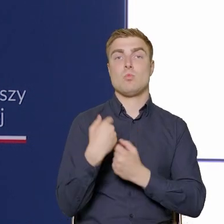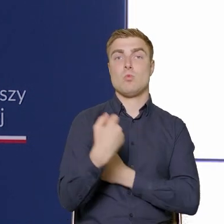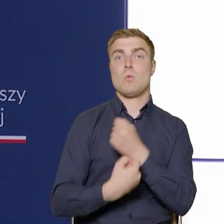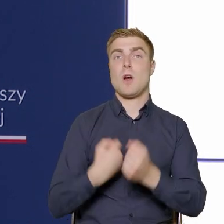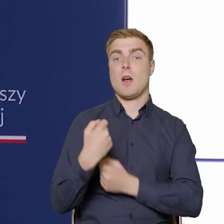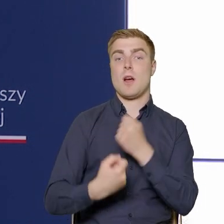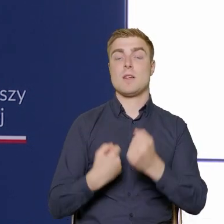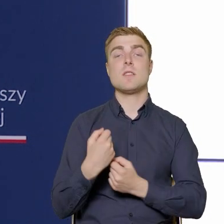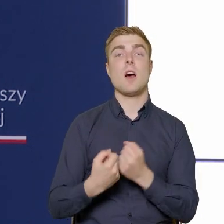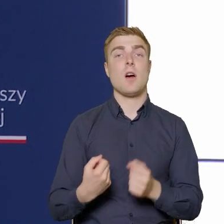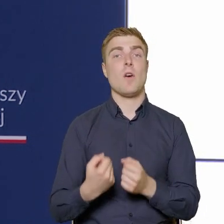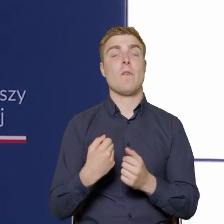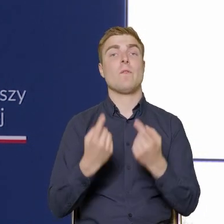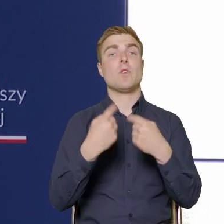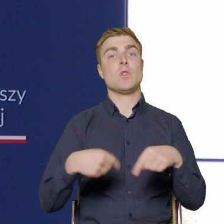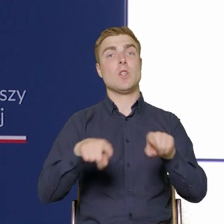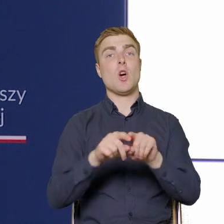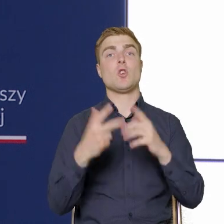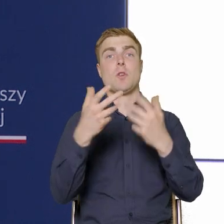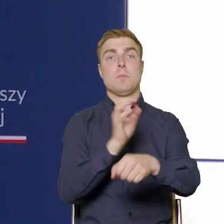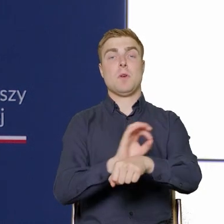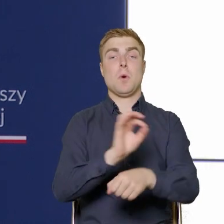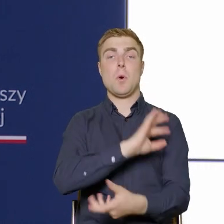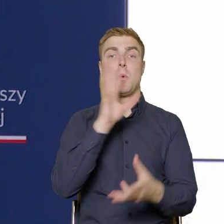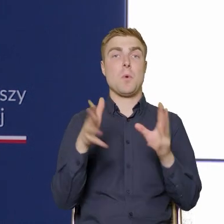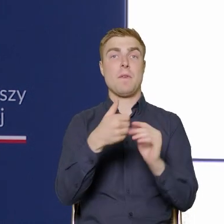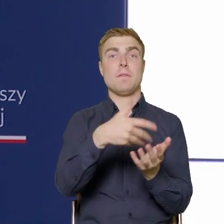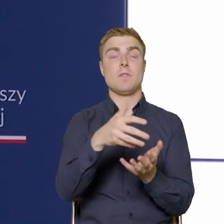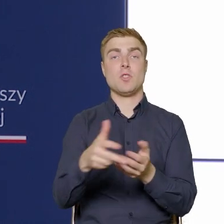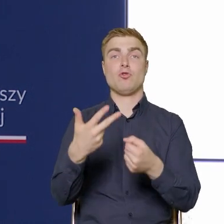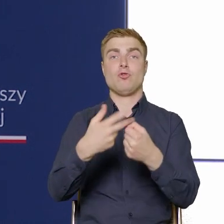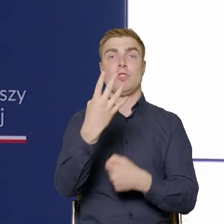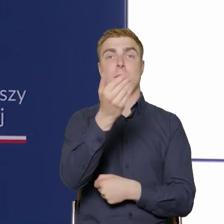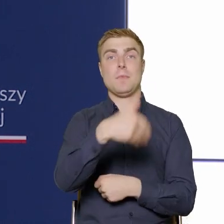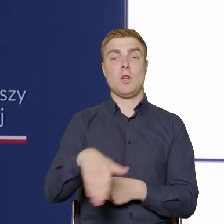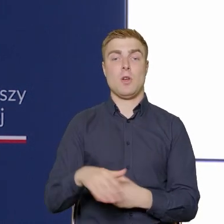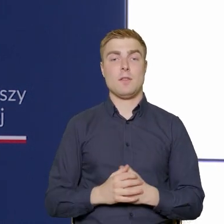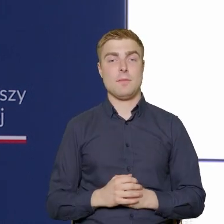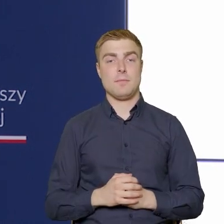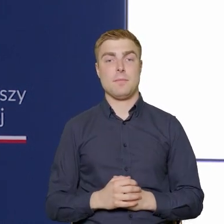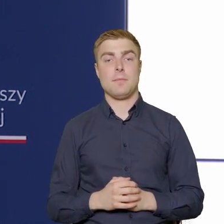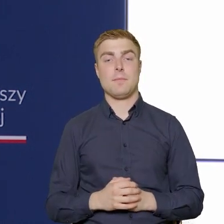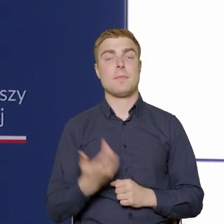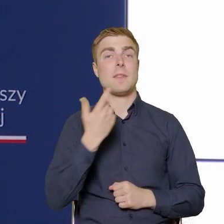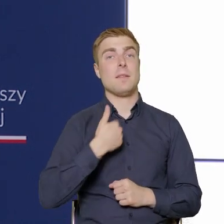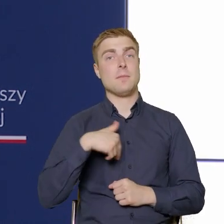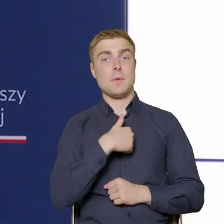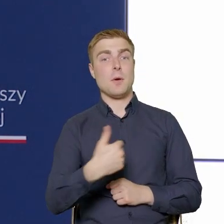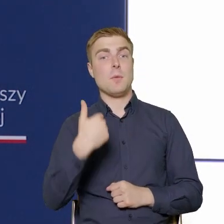osiem projektów na łączną kwotę 34 milionów i tam ogłosiliśmy dwa konkursy.